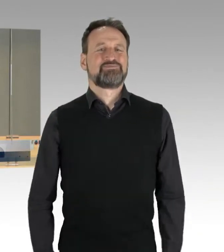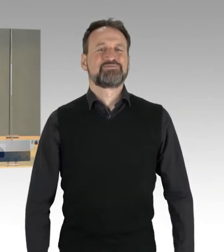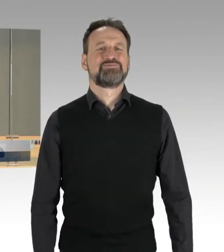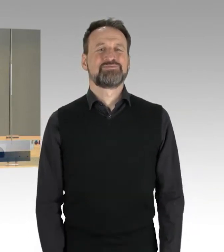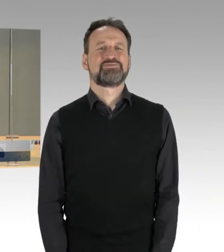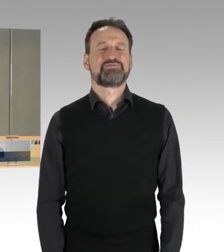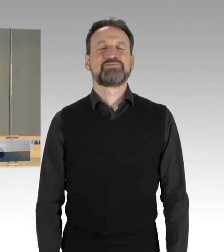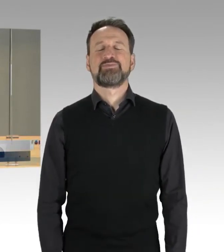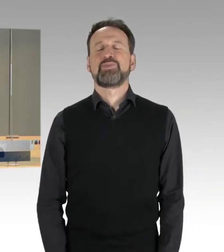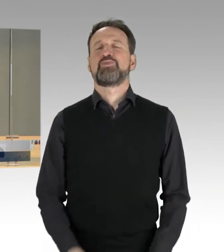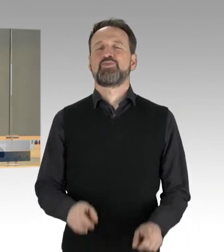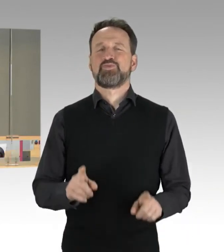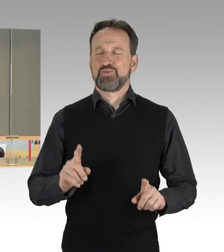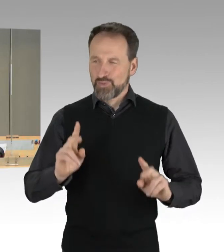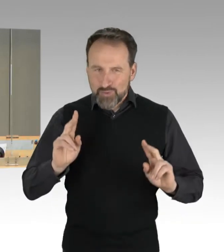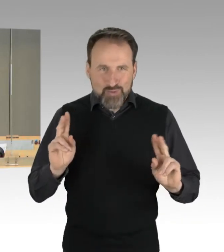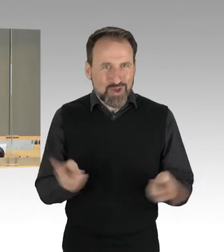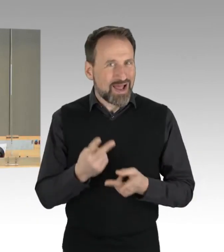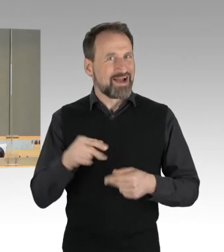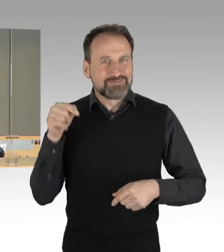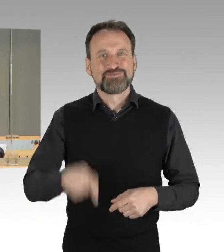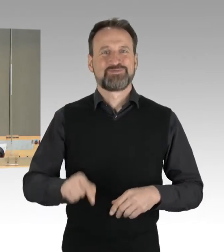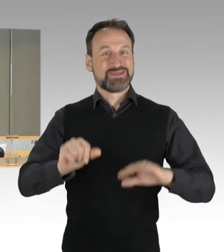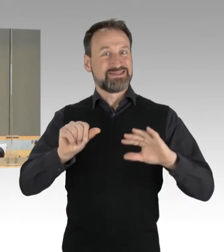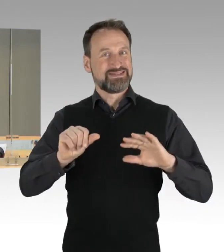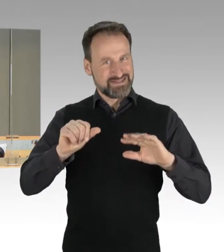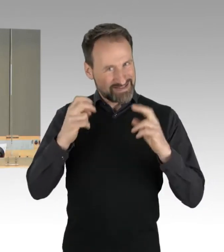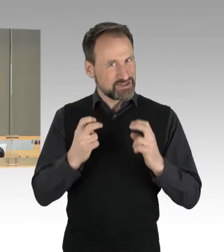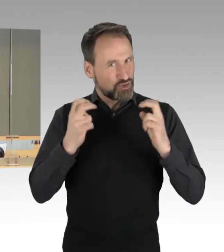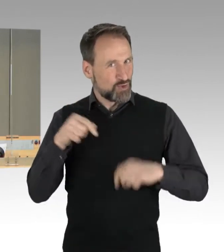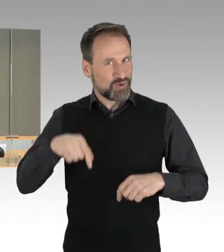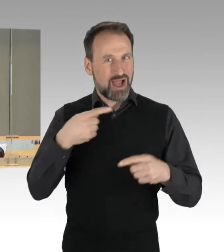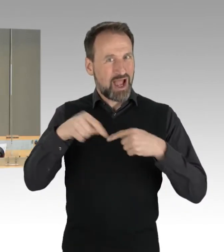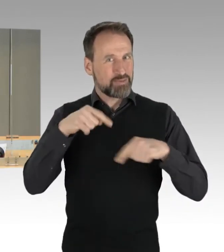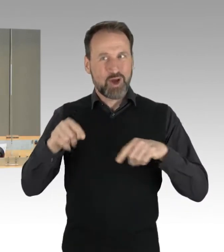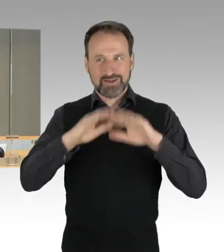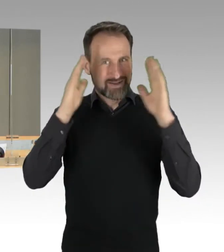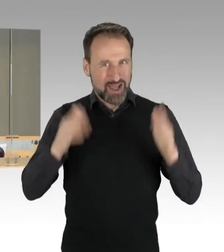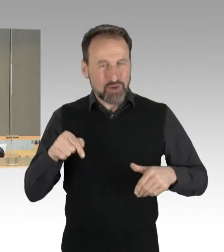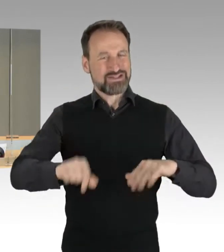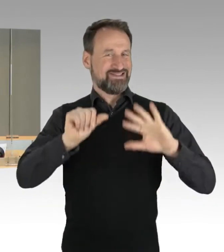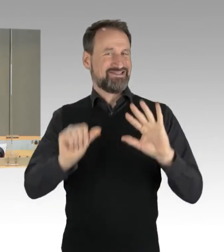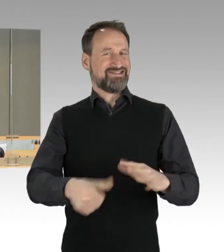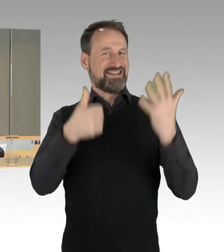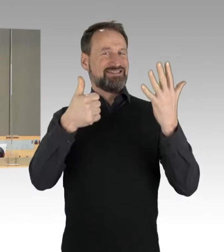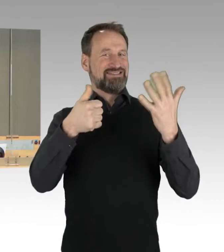Und sogleich die sechste Sitzung des Abgeordnetenhauses von Berlin eröffnen. Ich begrüße Sie, unsere Gäste,